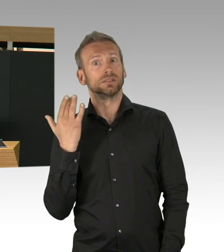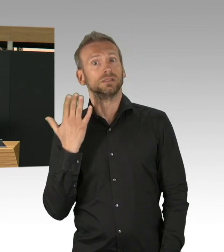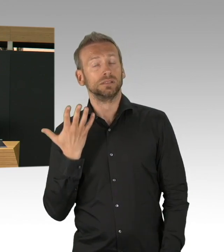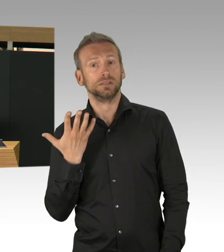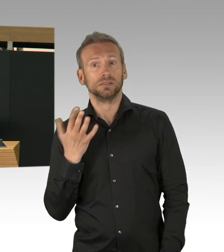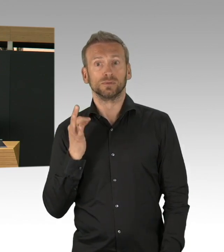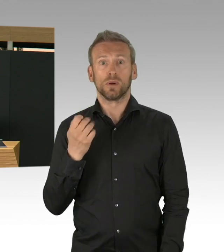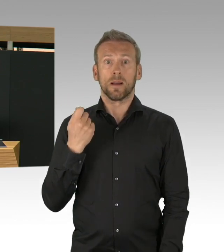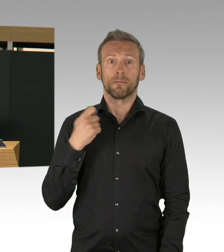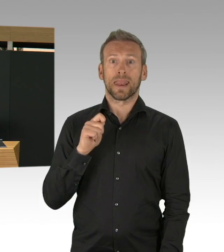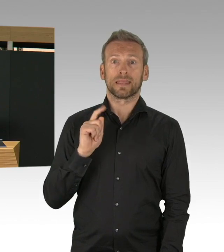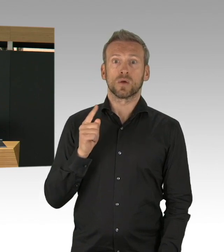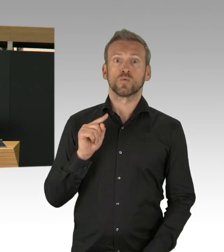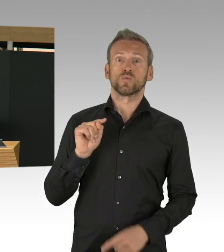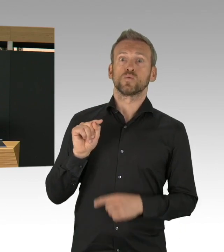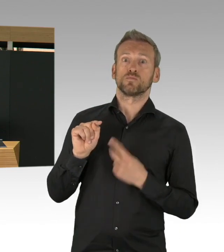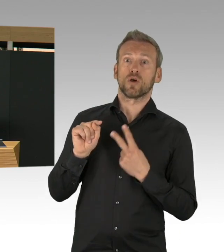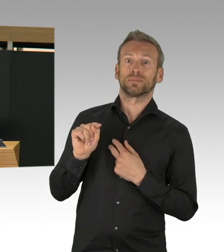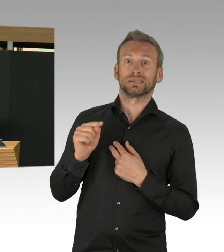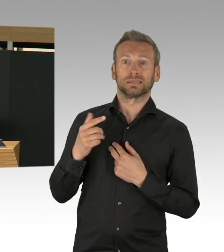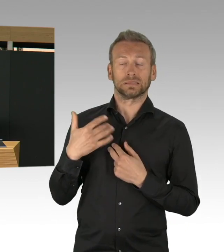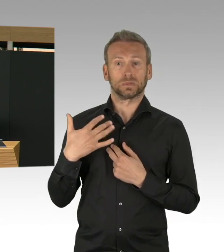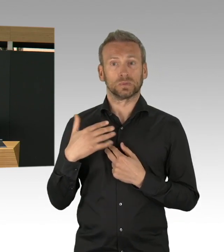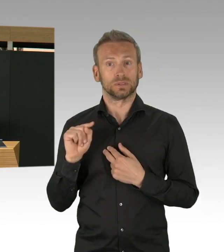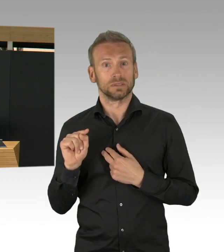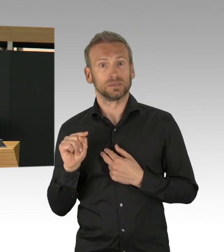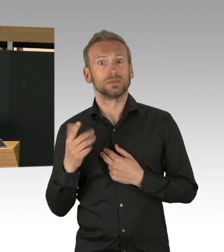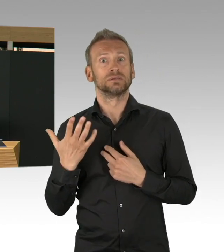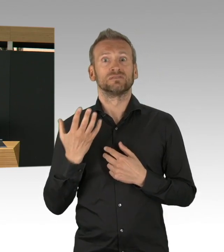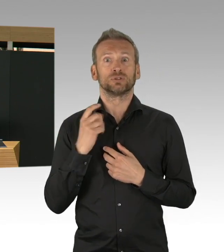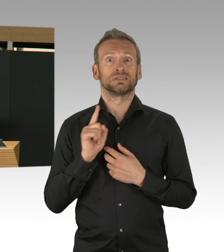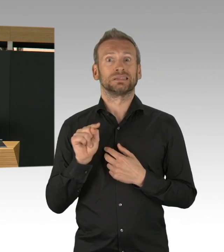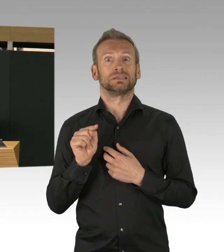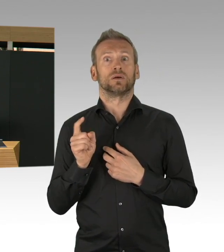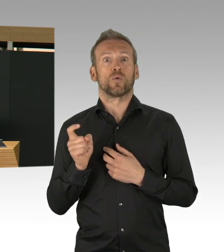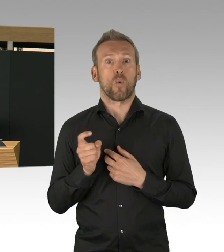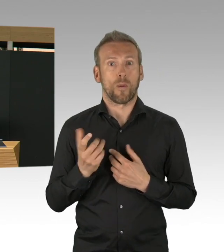wo wir aufgehört haben, der exponentielle Anstieg ganz schnell, kann ganz, ganz schnell kommen